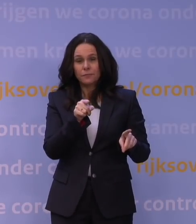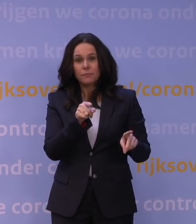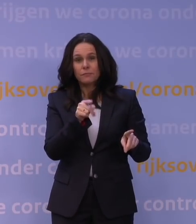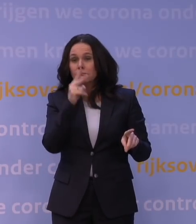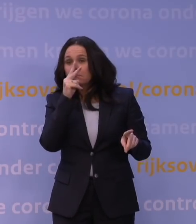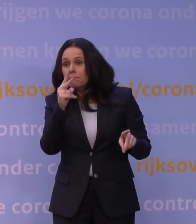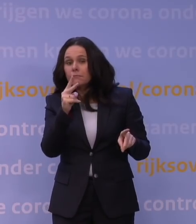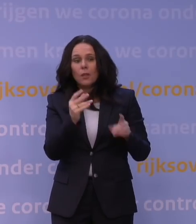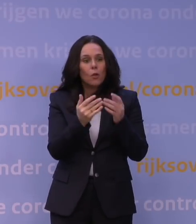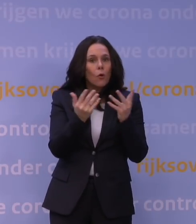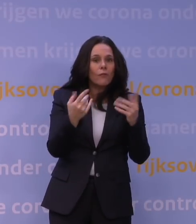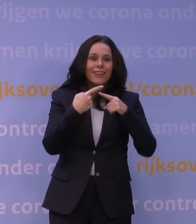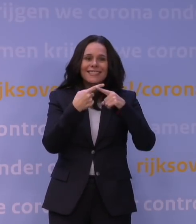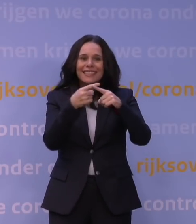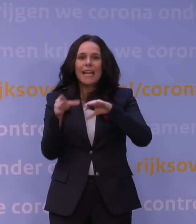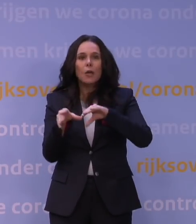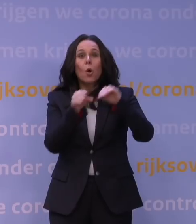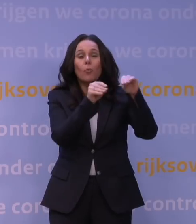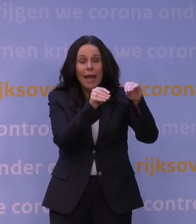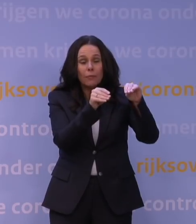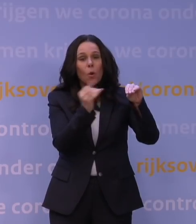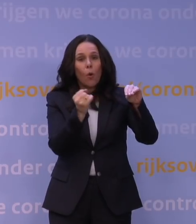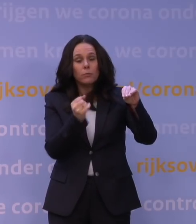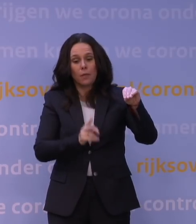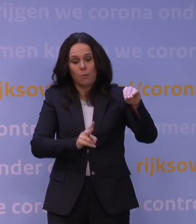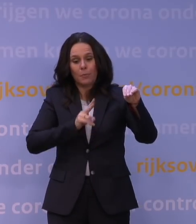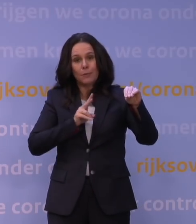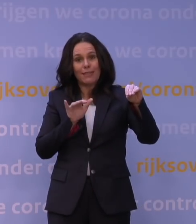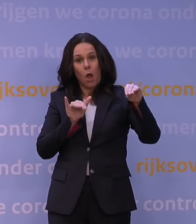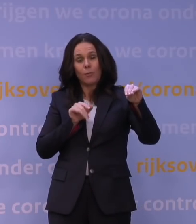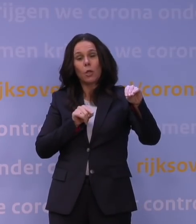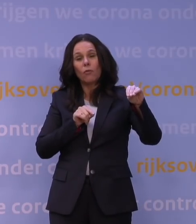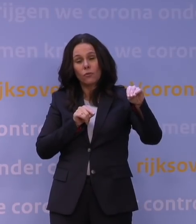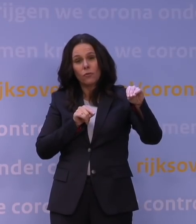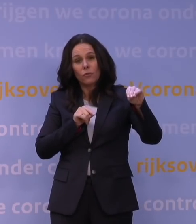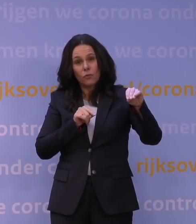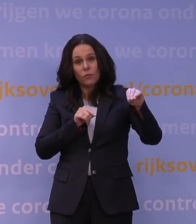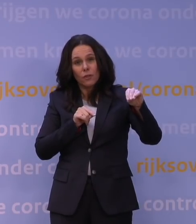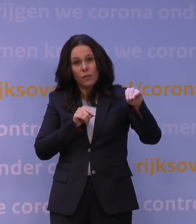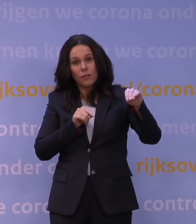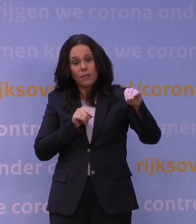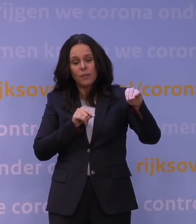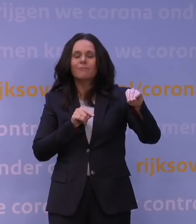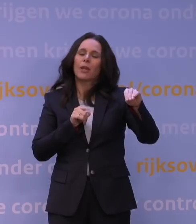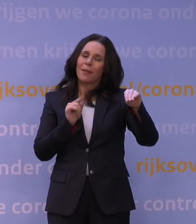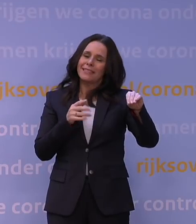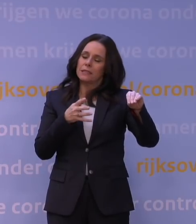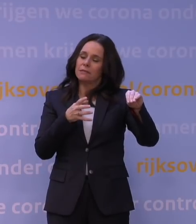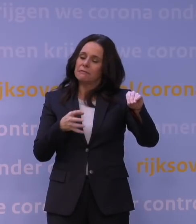hoeveel ziekenhuisopnames zijn er ten gevolge van die variant en daar zit natuurlijk altijd een zekere vertraging in omdat je eerst ziek wordt